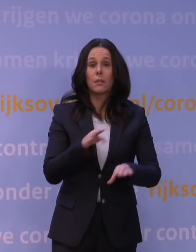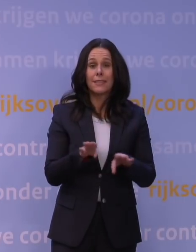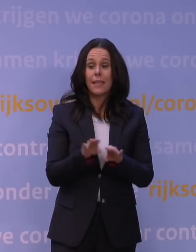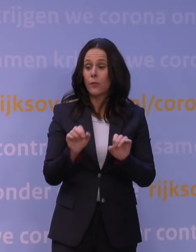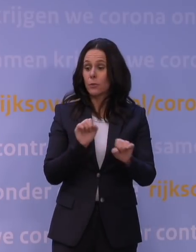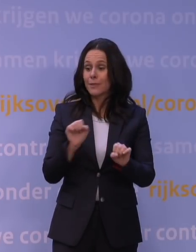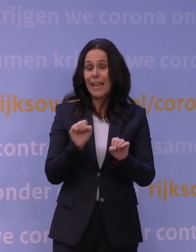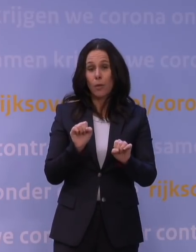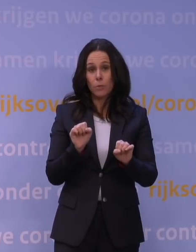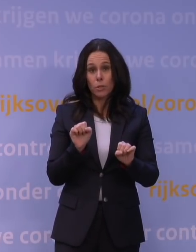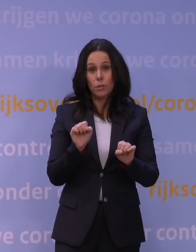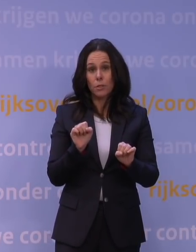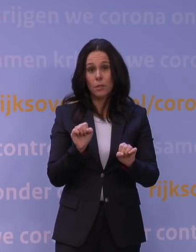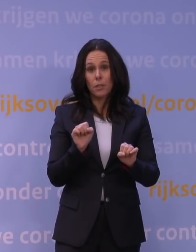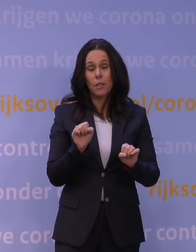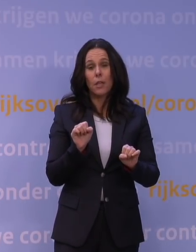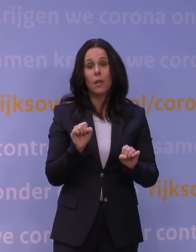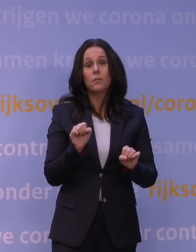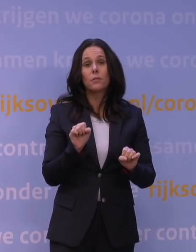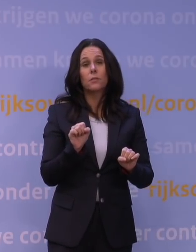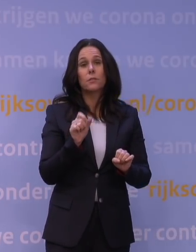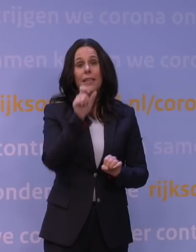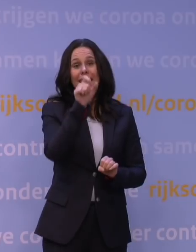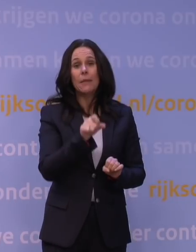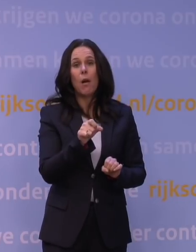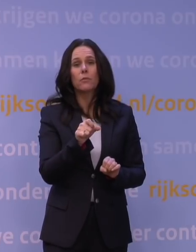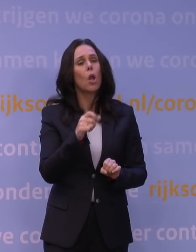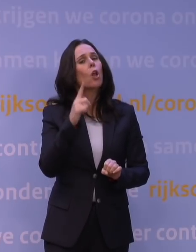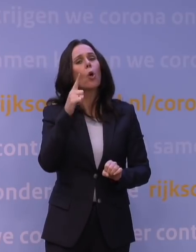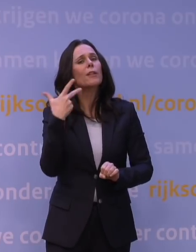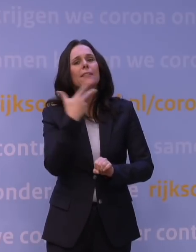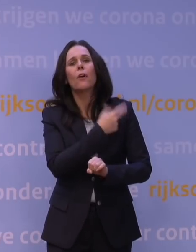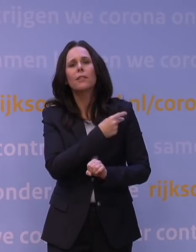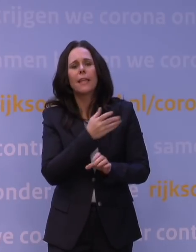als iemand die eerst ongevaccineerd was en nu besluit toch maar wel dat vaccin te nemen en er dus maar één heeft?